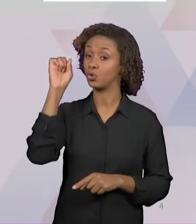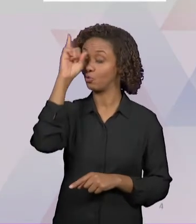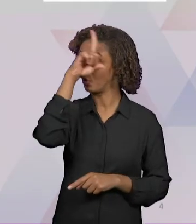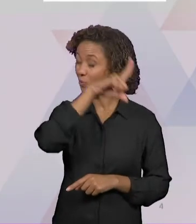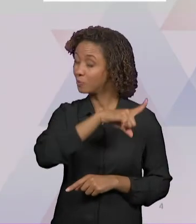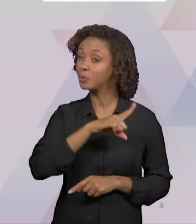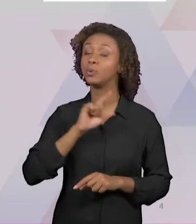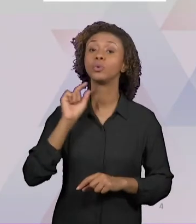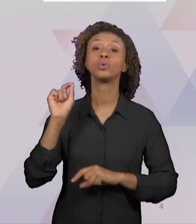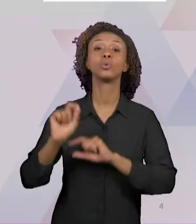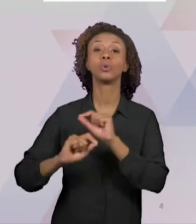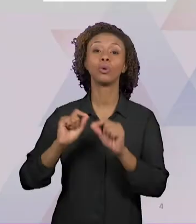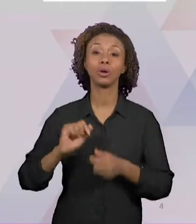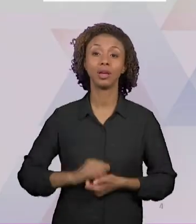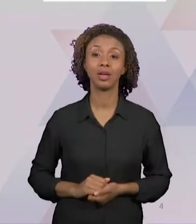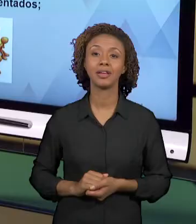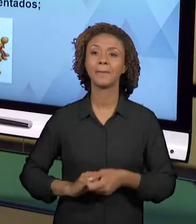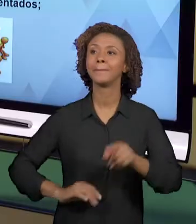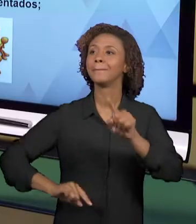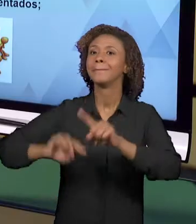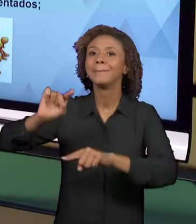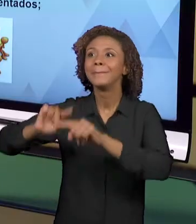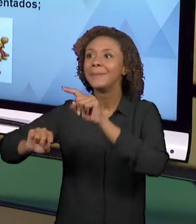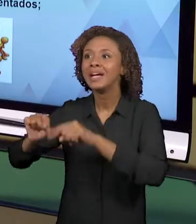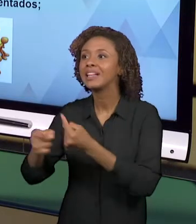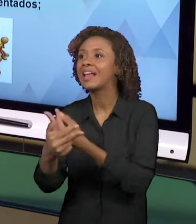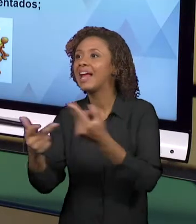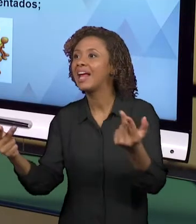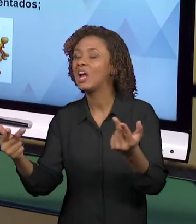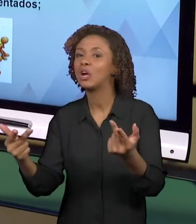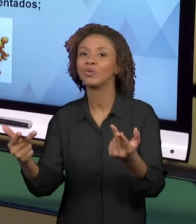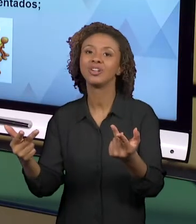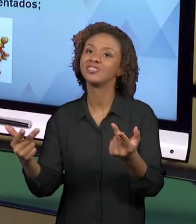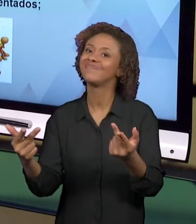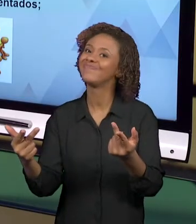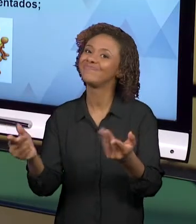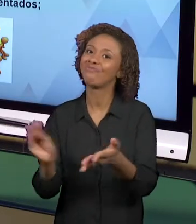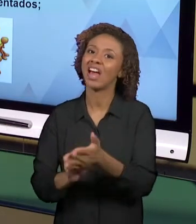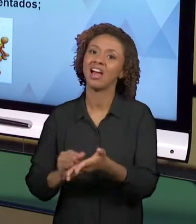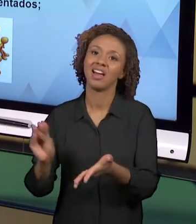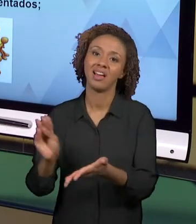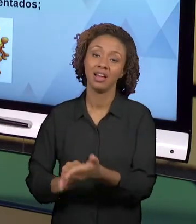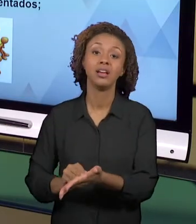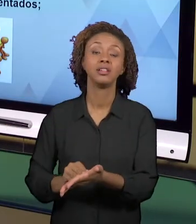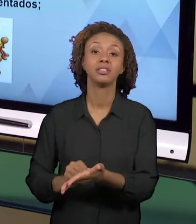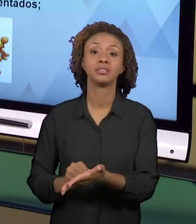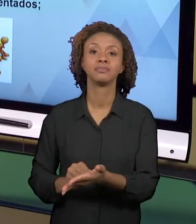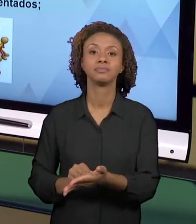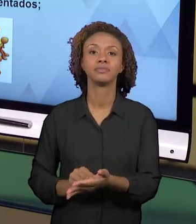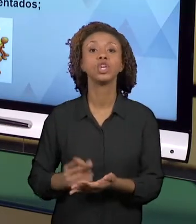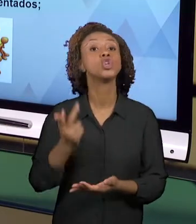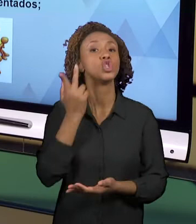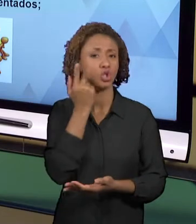DIVERSIFICADOS. NORMALMENTE, OS PROFESSORES TÊM DETERMINADOS MATERIAIS A SEREM USADOS E ELES